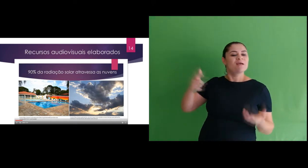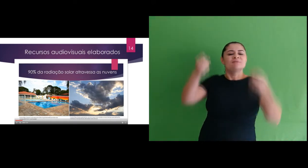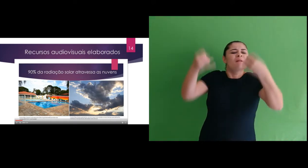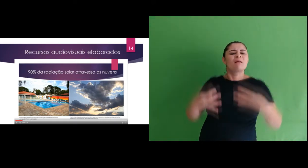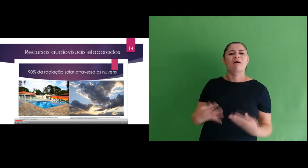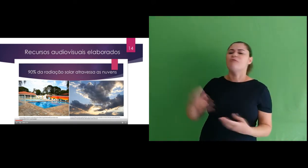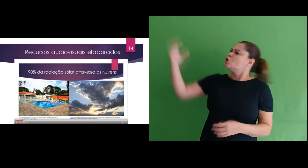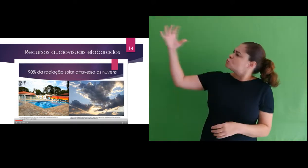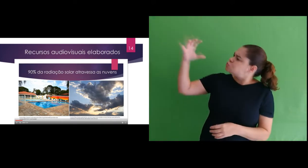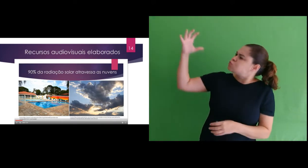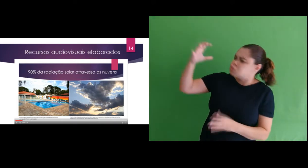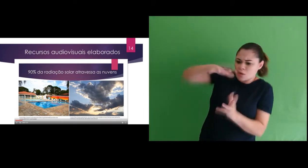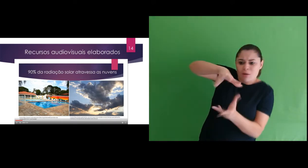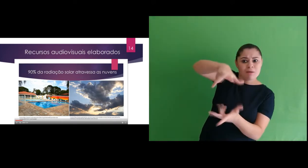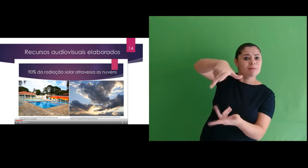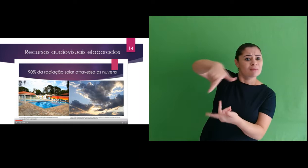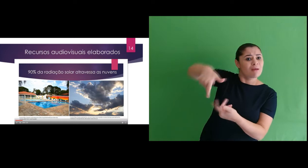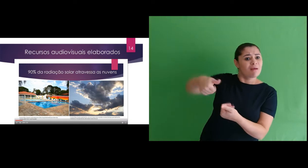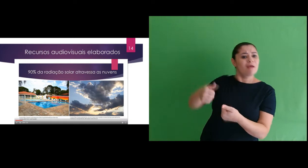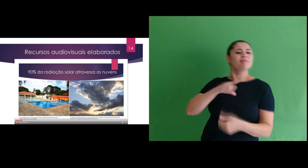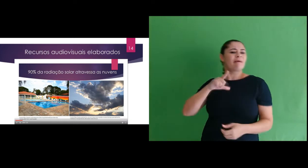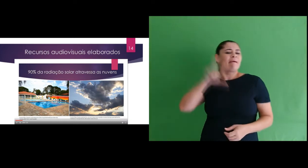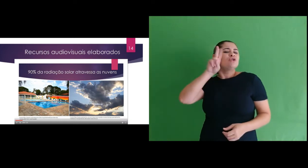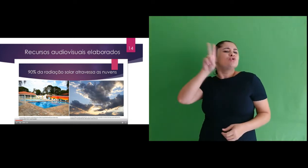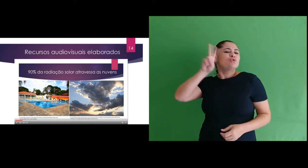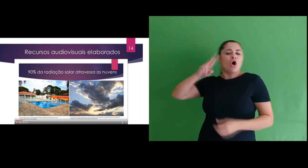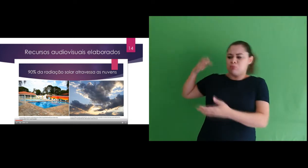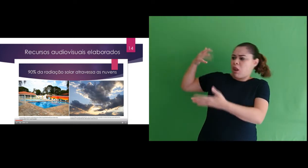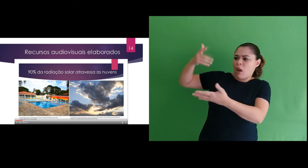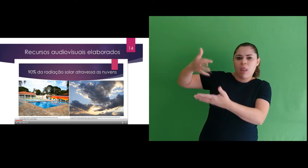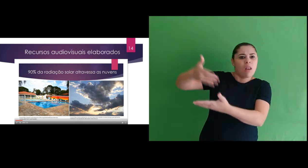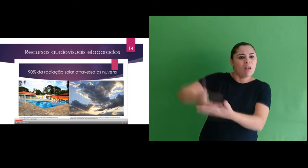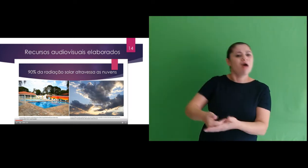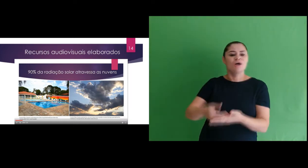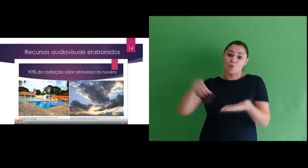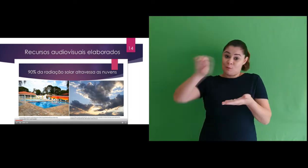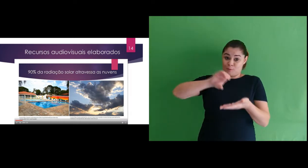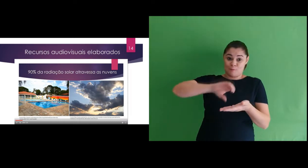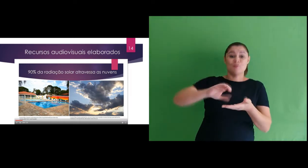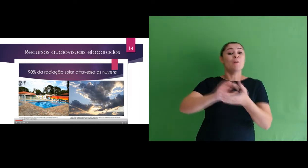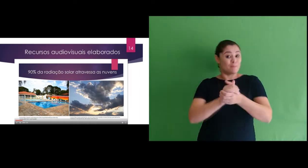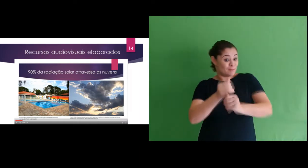trazendo explicações sobre a incidência de radiação na Terra, uma parte histórica do